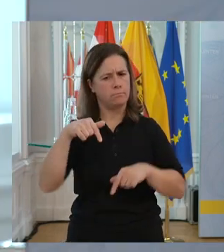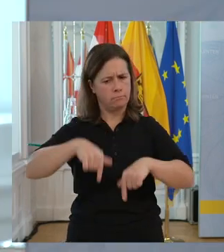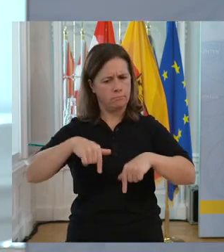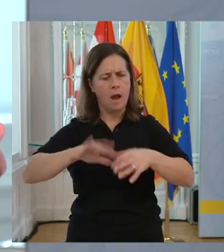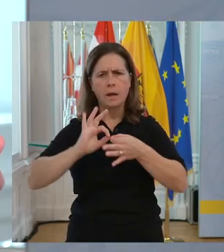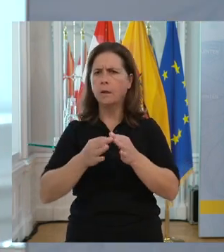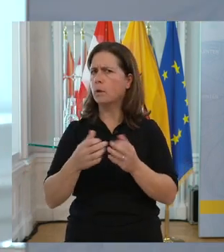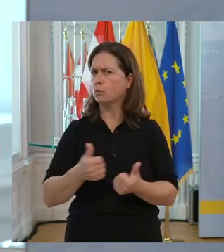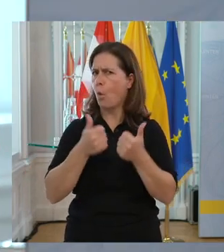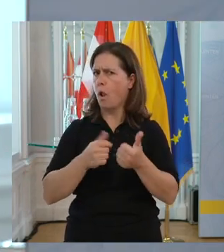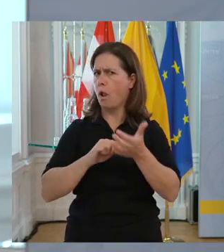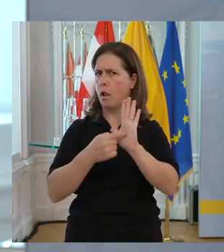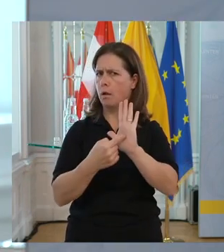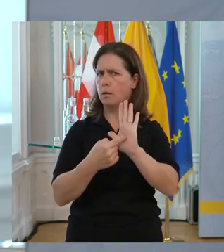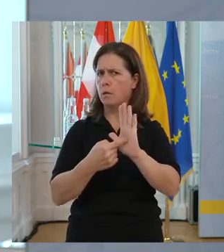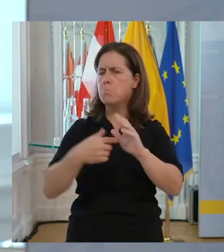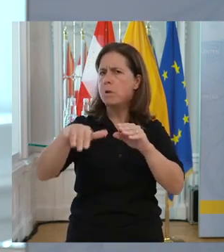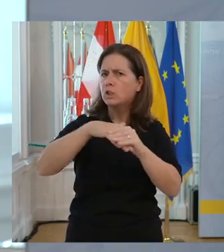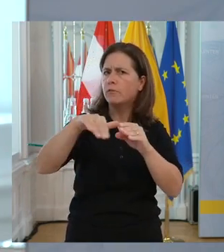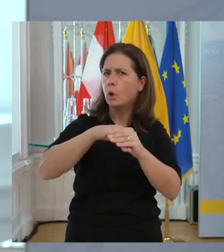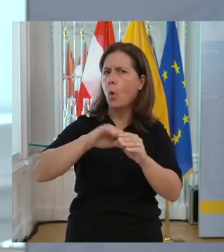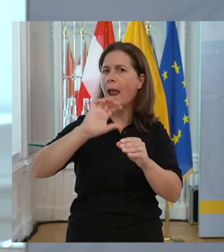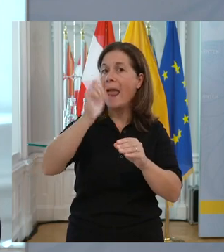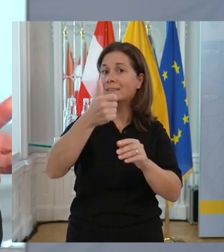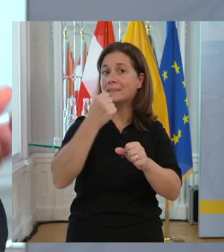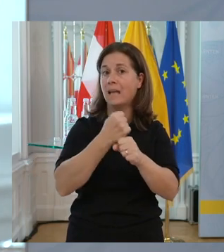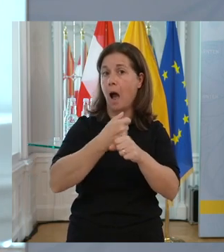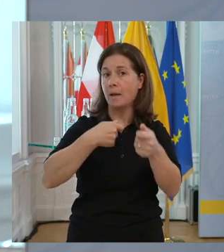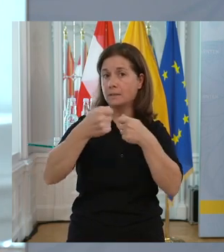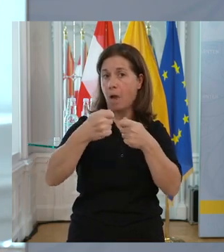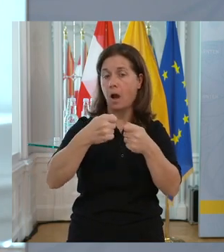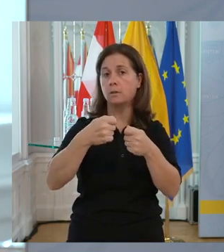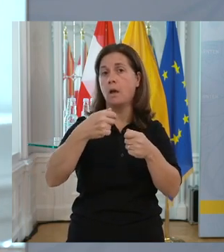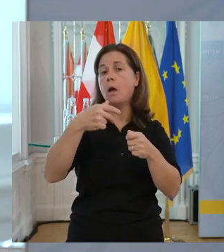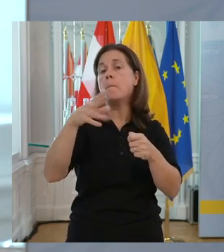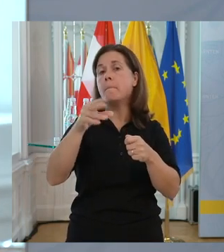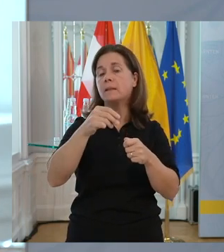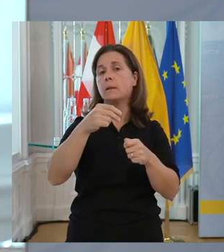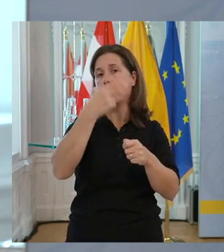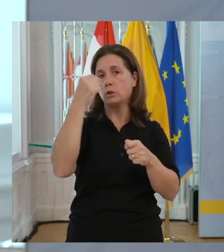Wir stehen in Kärnten super da, was die Beschäftigung am ersten Arbeitsmarkt von behinderten Personen betrifft.